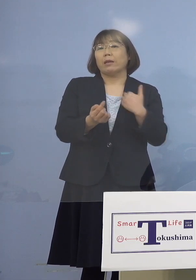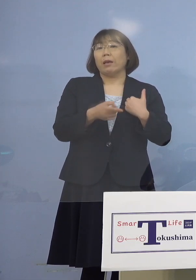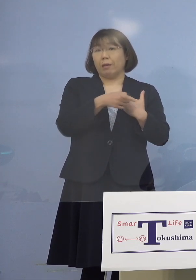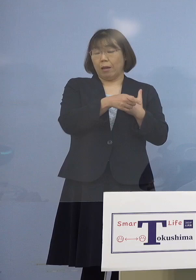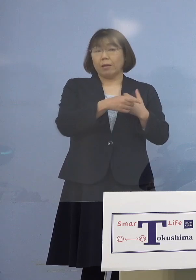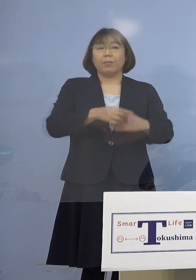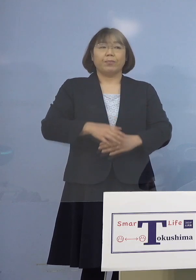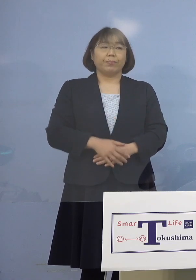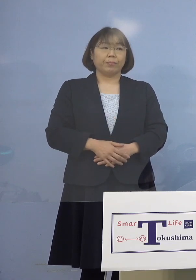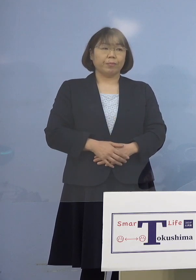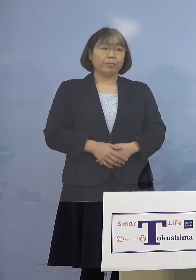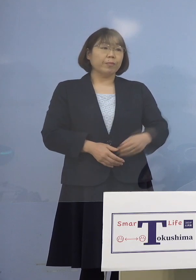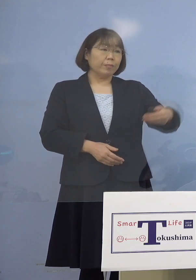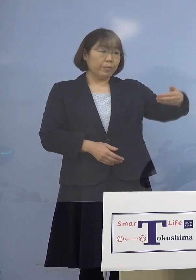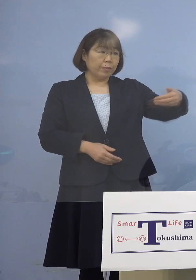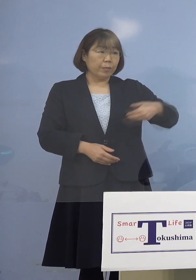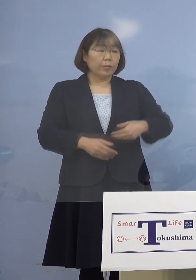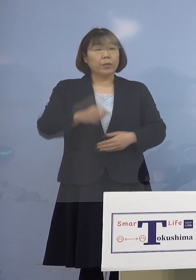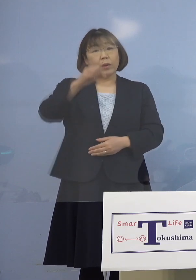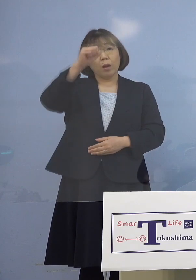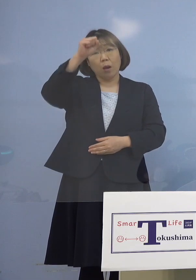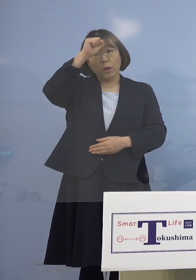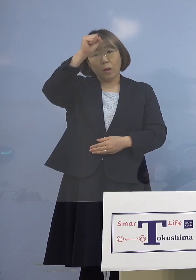（朝日新聞社） 基礎疾患の小児ワクチンのことで